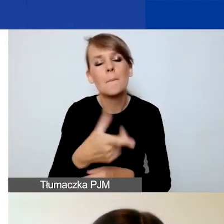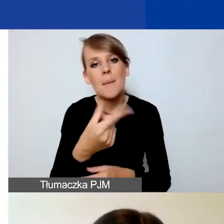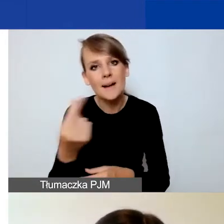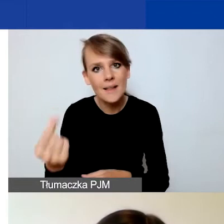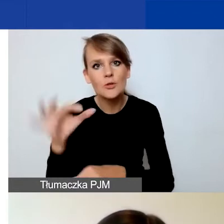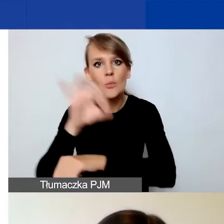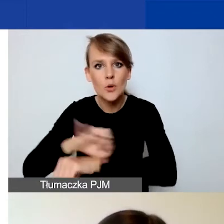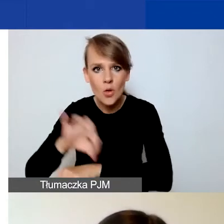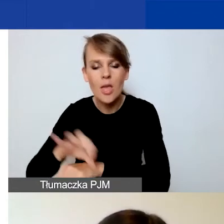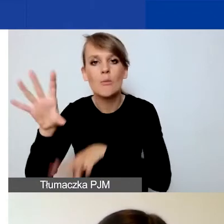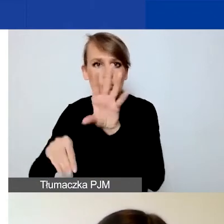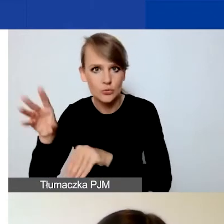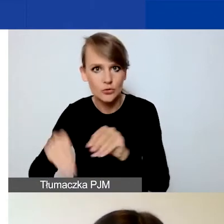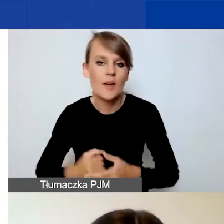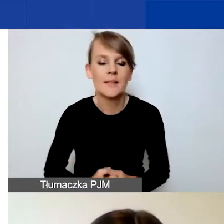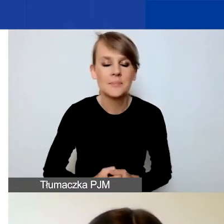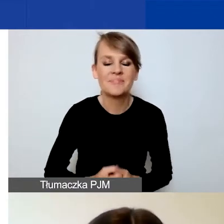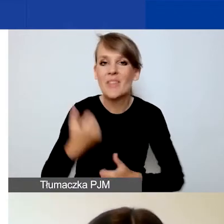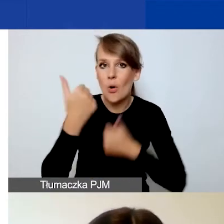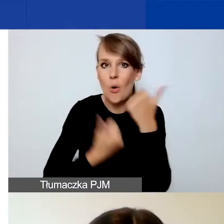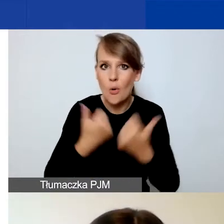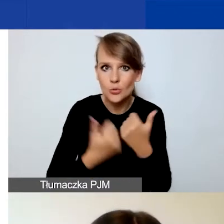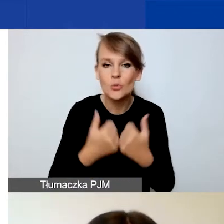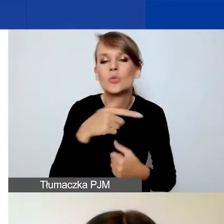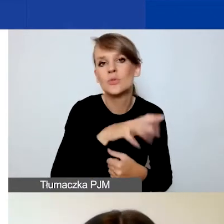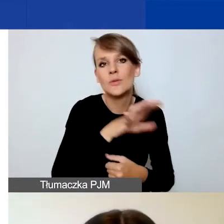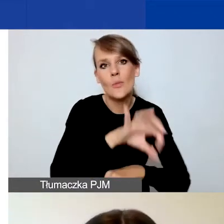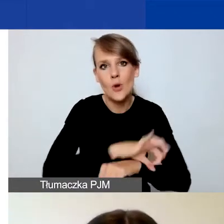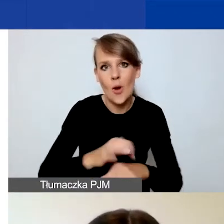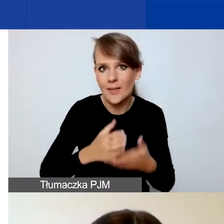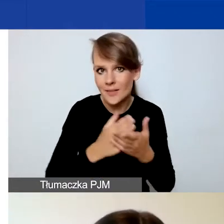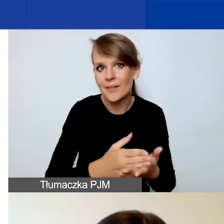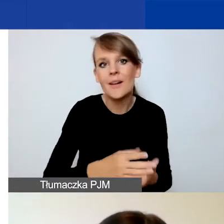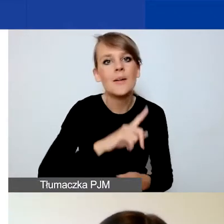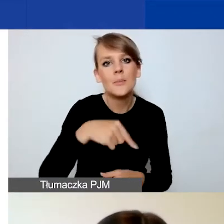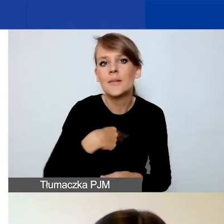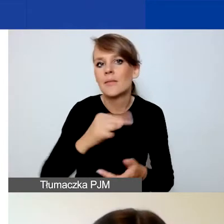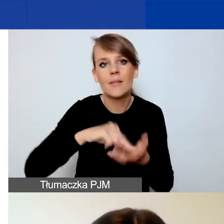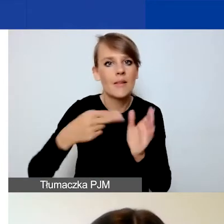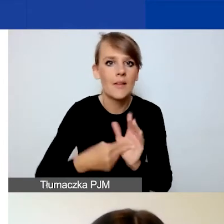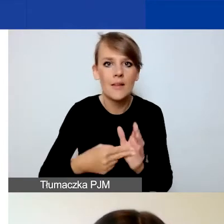Ponieważ w konkursie na projekty interwencyjne nie przewidujemy środków na rozwój instytucjonalny,